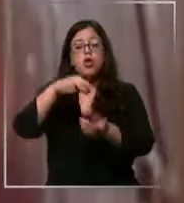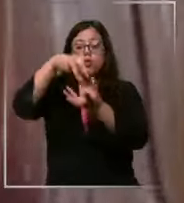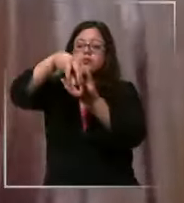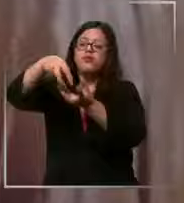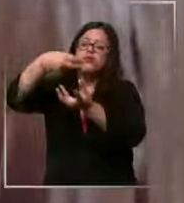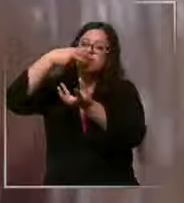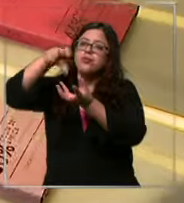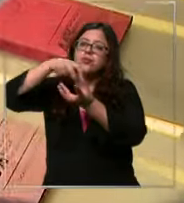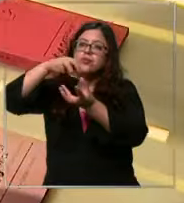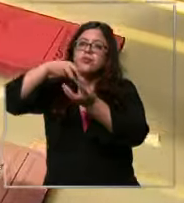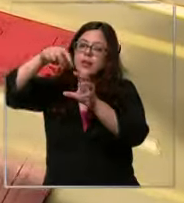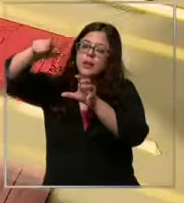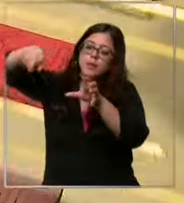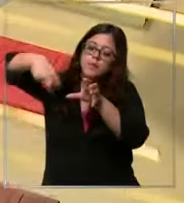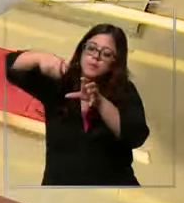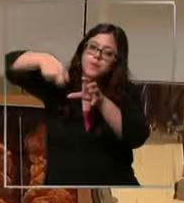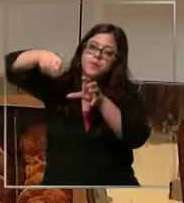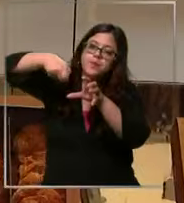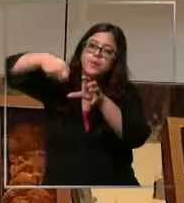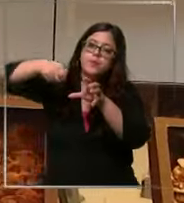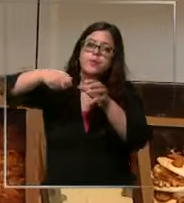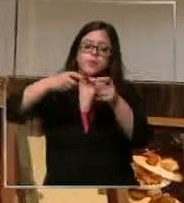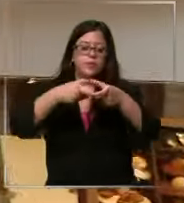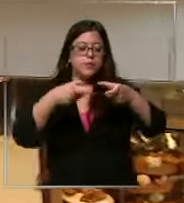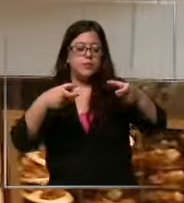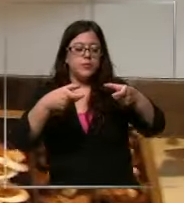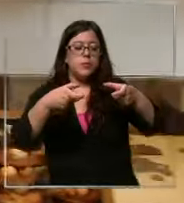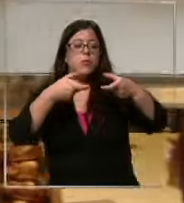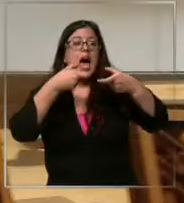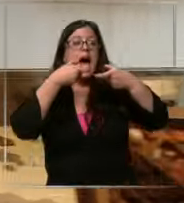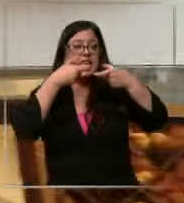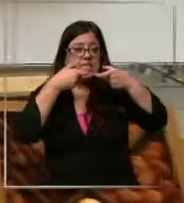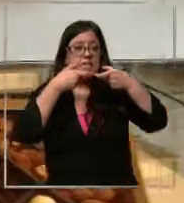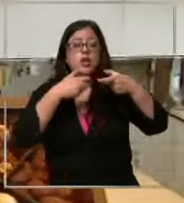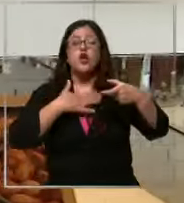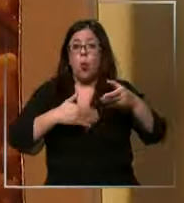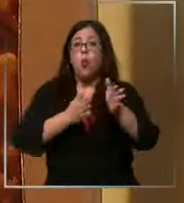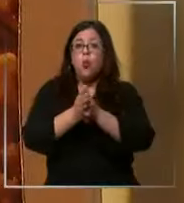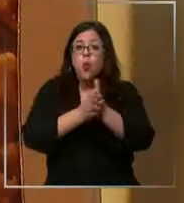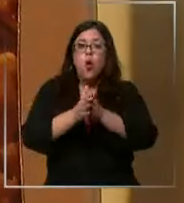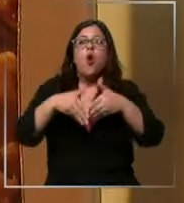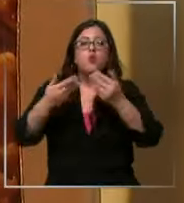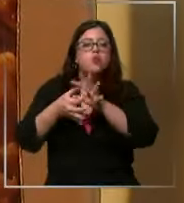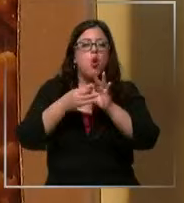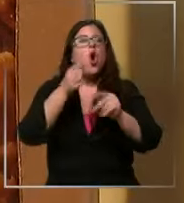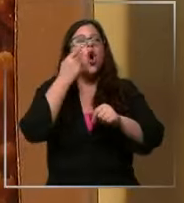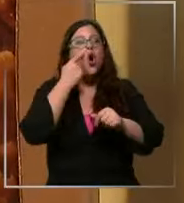huntar y barritas a los chilenos nos encanta el chocolate y es por eso que escuche bien somos